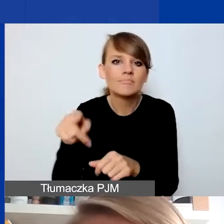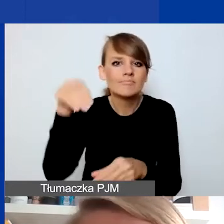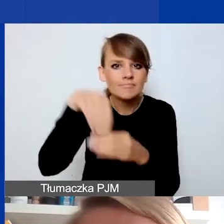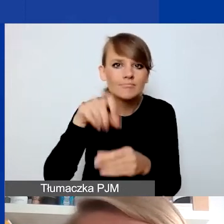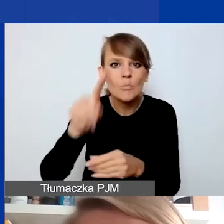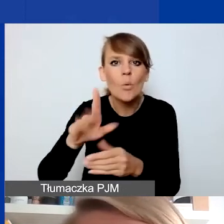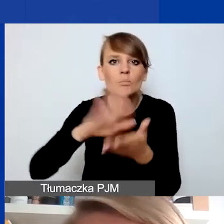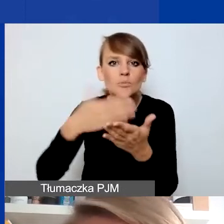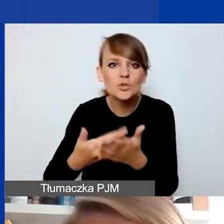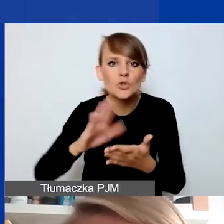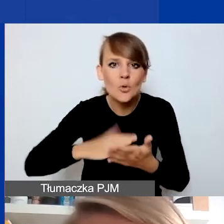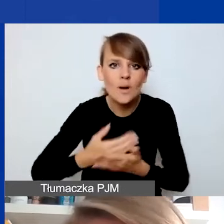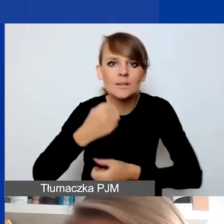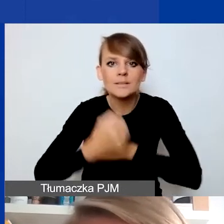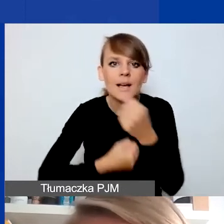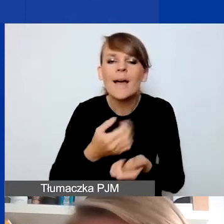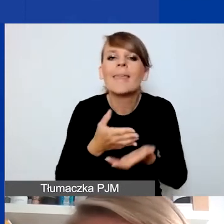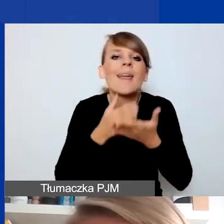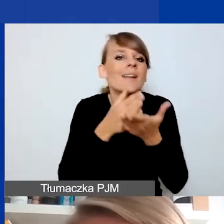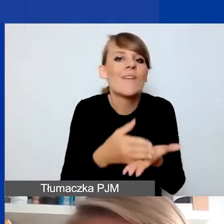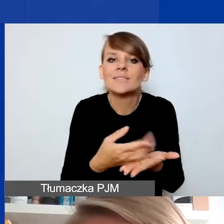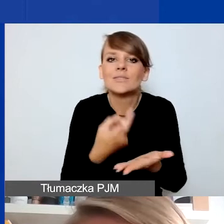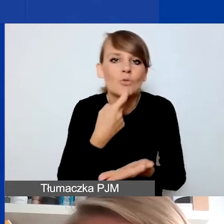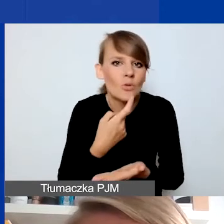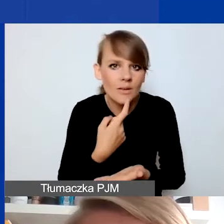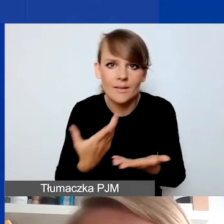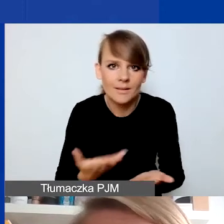i rozumienia interwencyjności w kontekście tych obszarów i tematów.